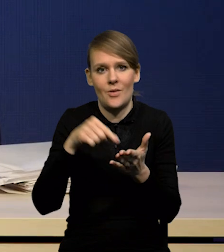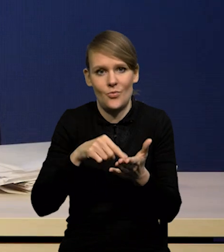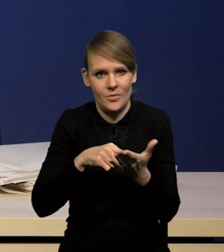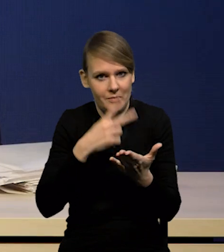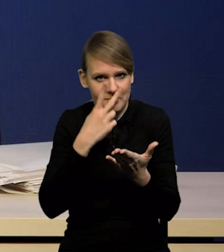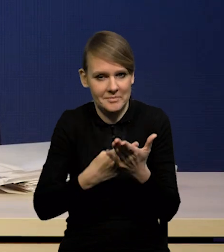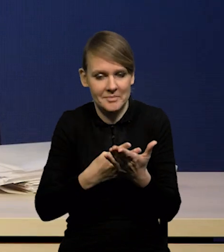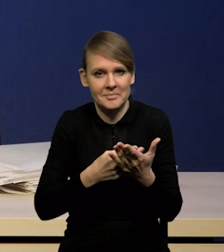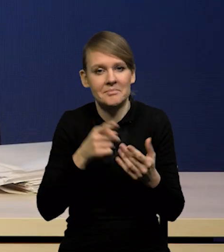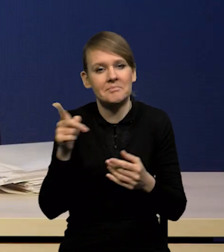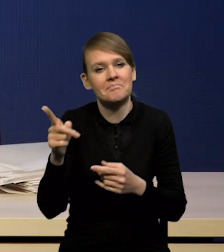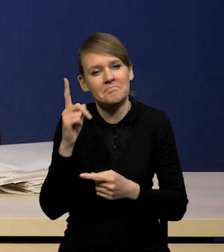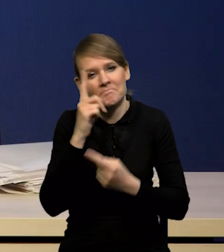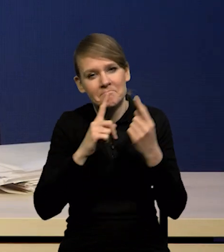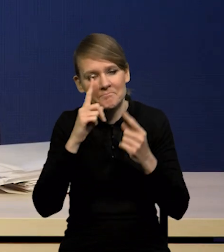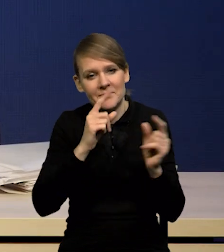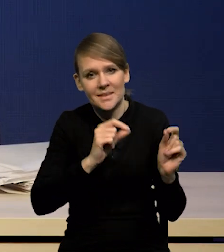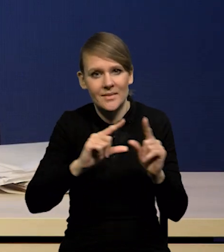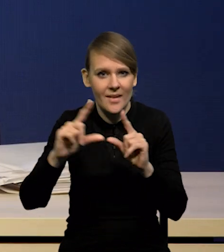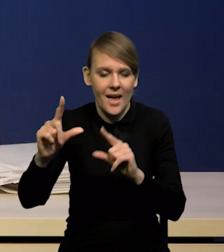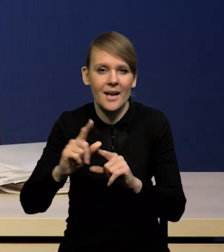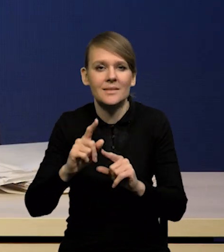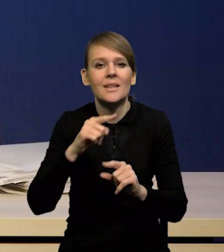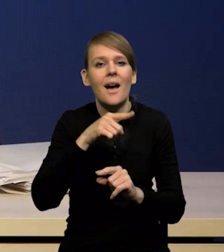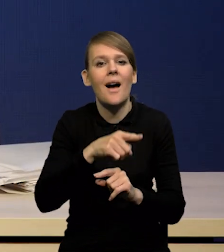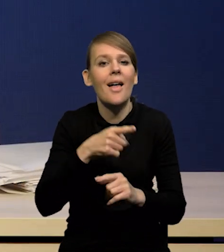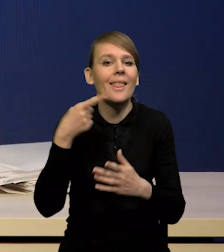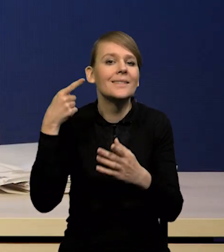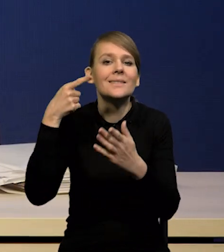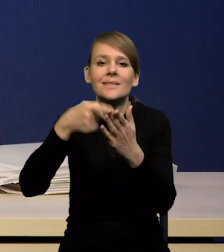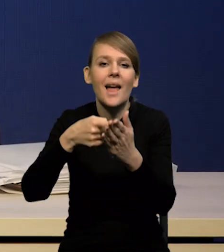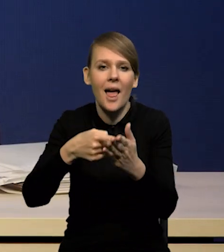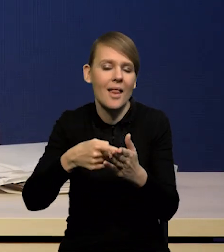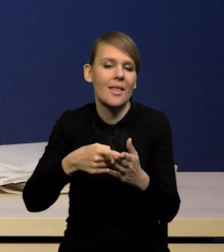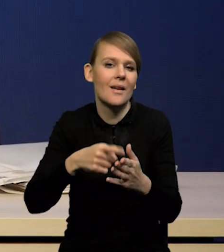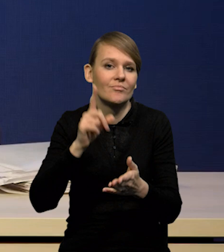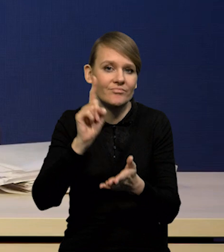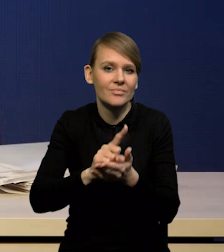że inflacja wróci do celu dopiero w '25 roku.